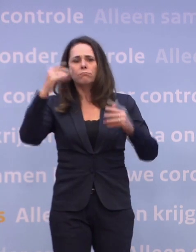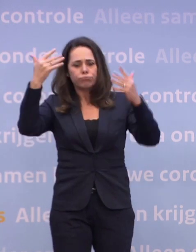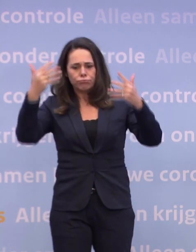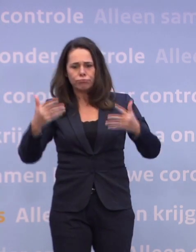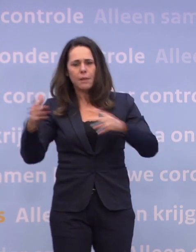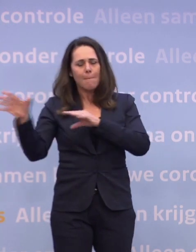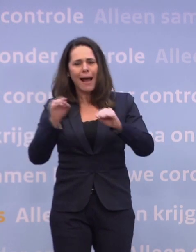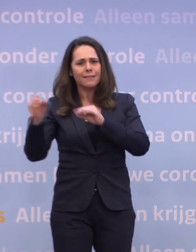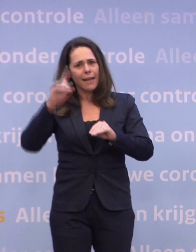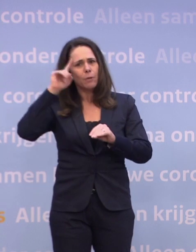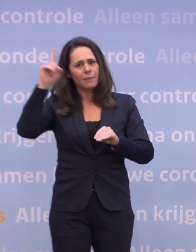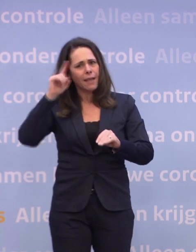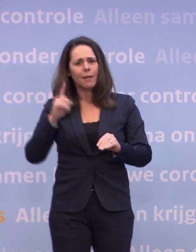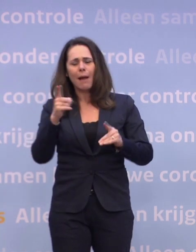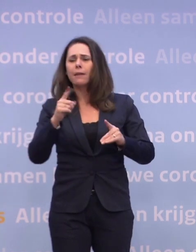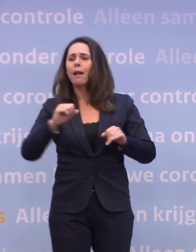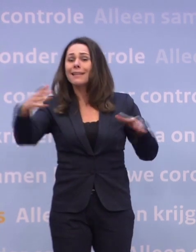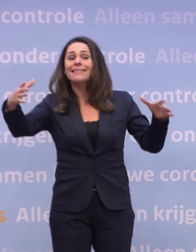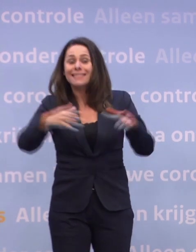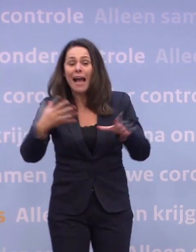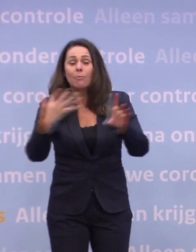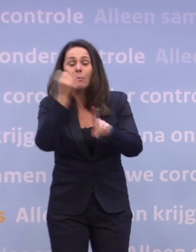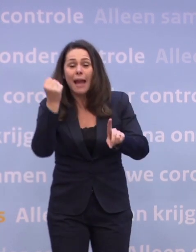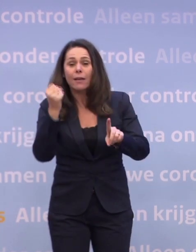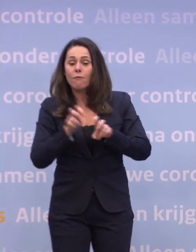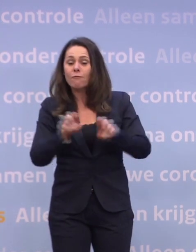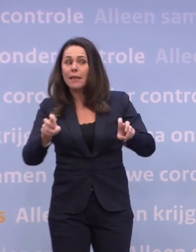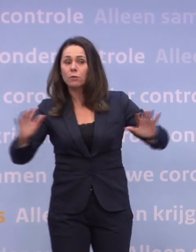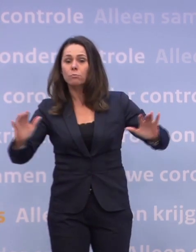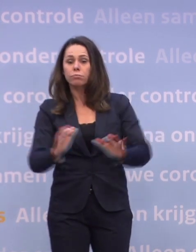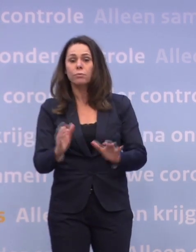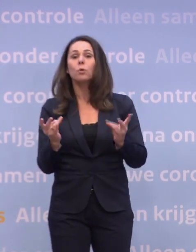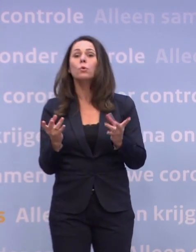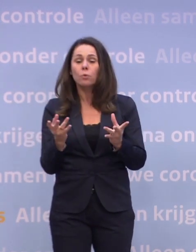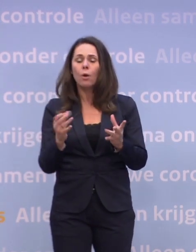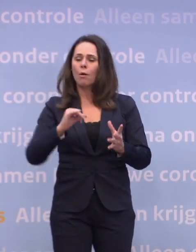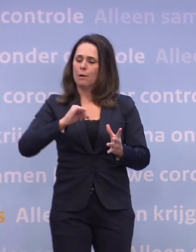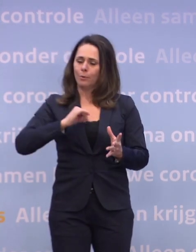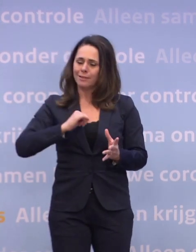...die hebben niet dat effect wat wij met elkaar kunnen bereiken... ...namelijk dat virus eronder houden door onszelf in acht te nemen.